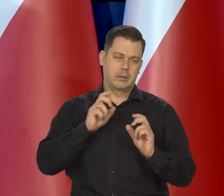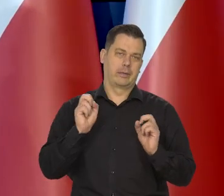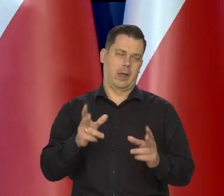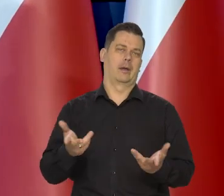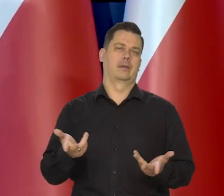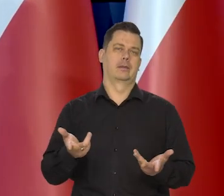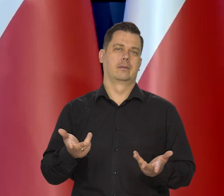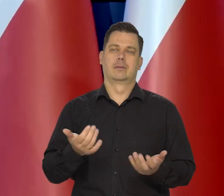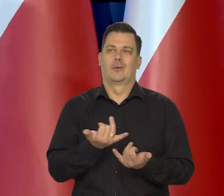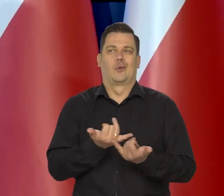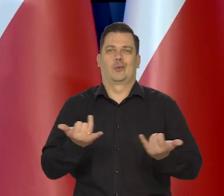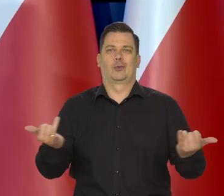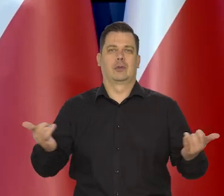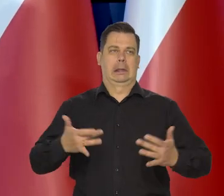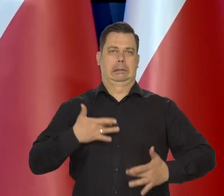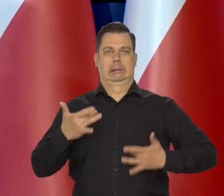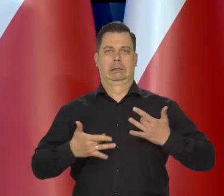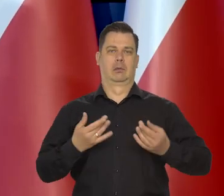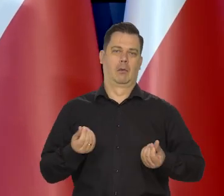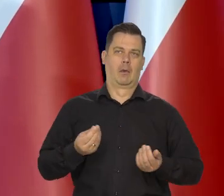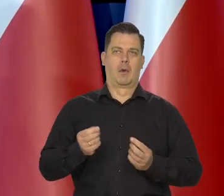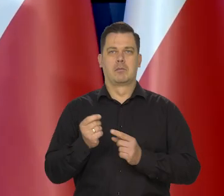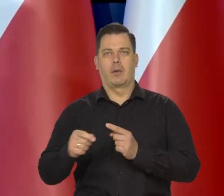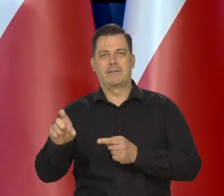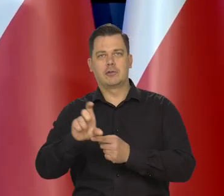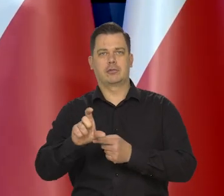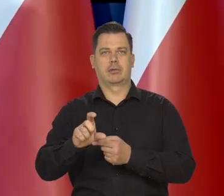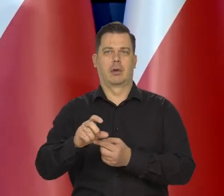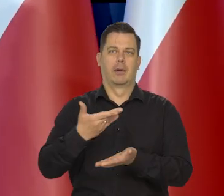które w różnym stopniu dotyka różne grupy społeczne.